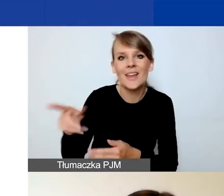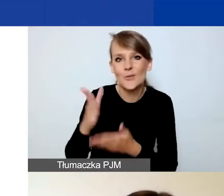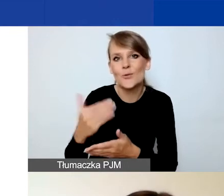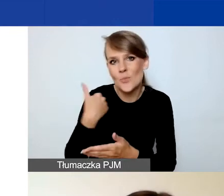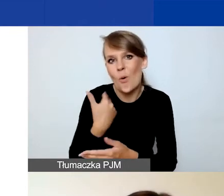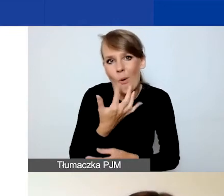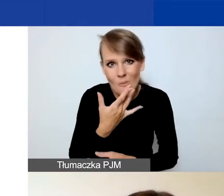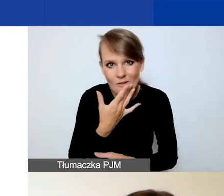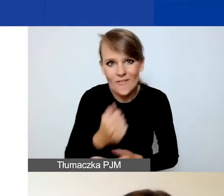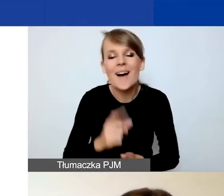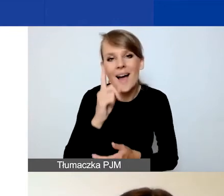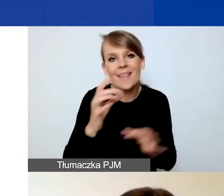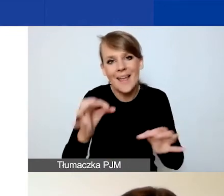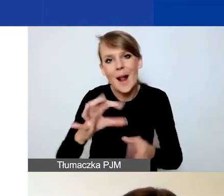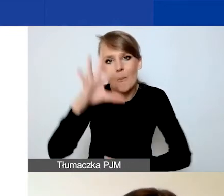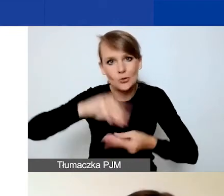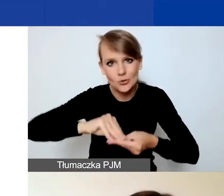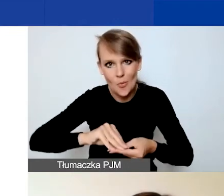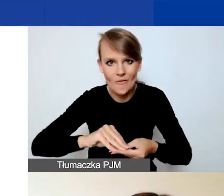ale tutaj podsumujemy sobie te zmiany.